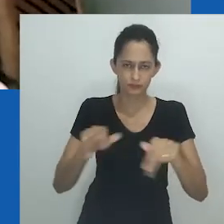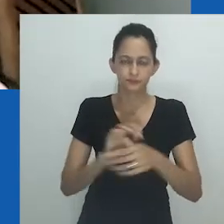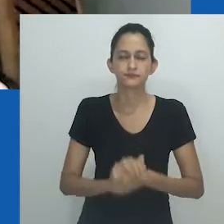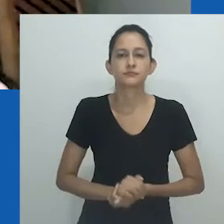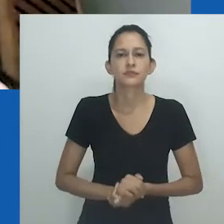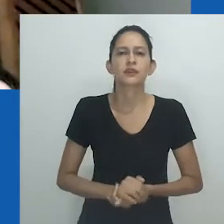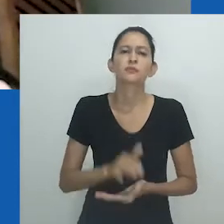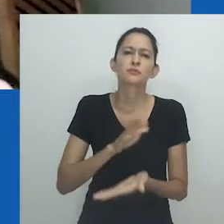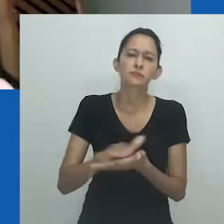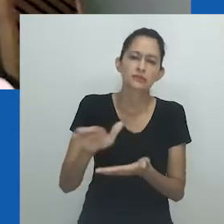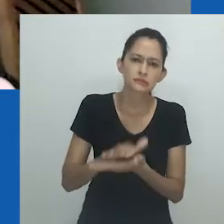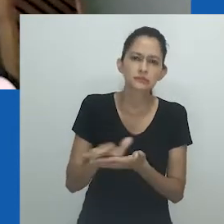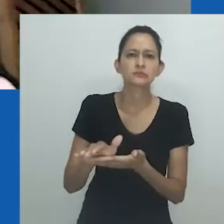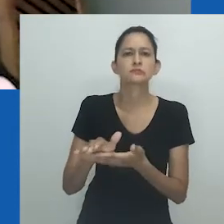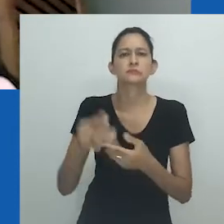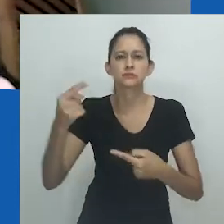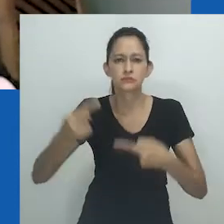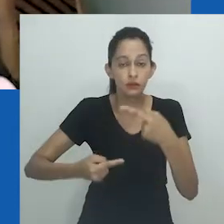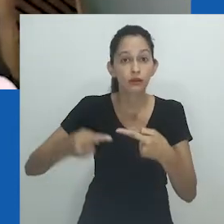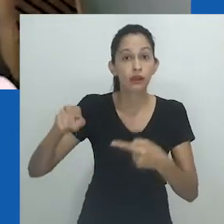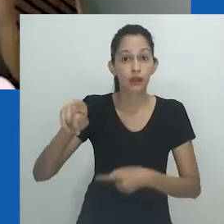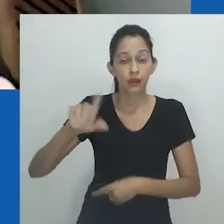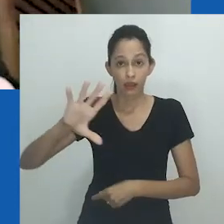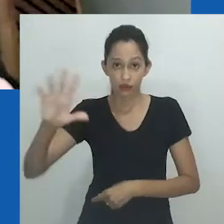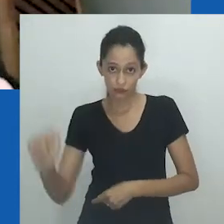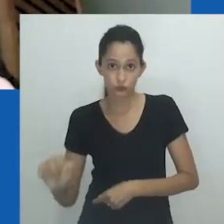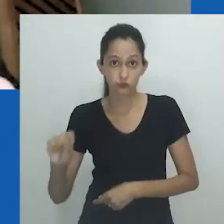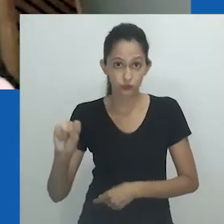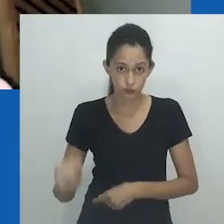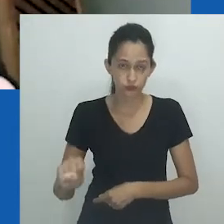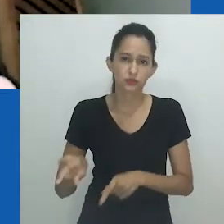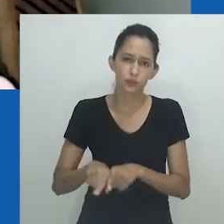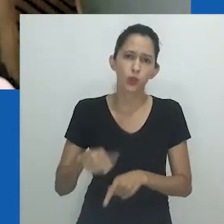Boa parte do que a professora Matebeni vem chamando atenção para a África do Sul